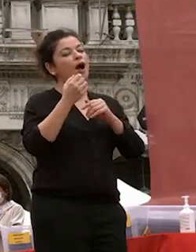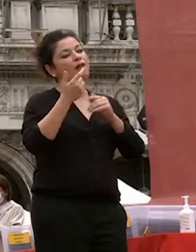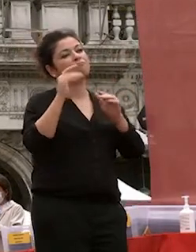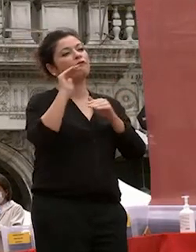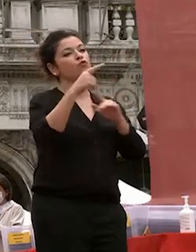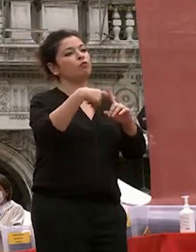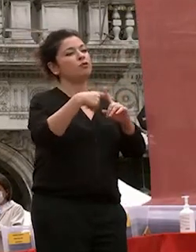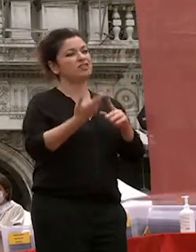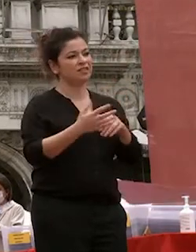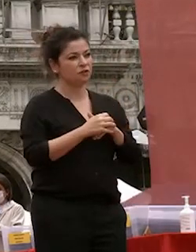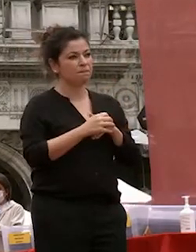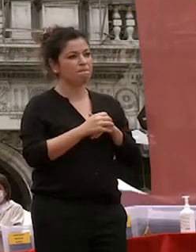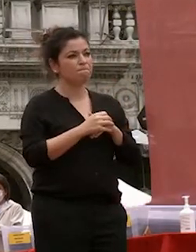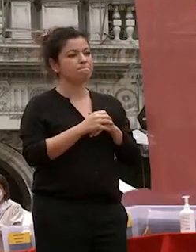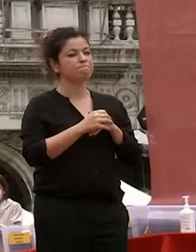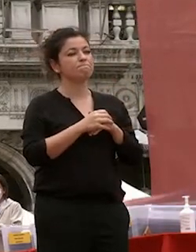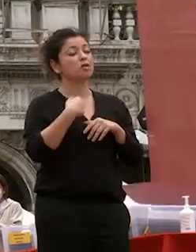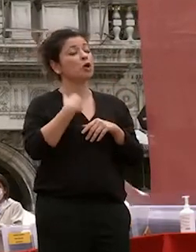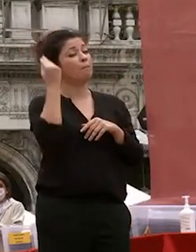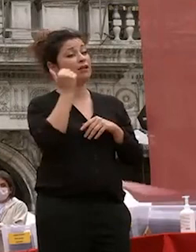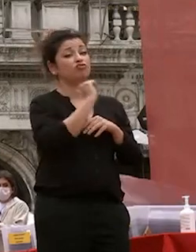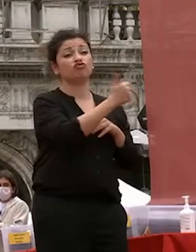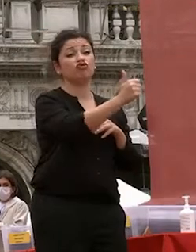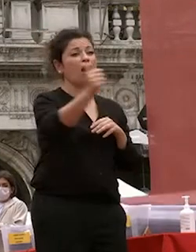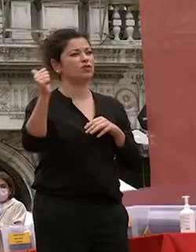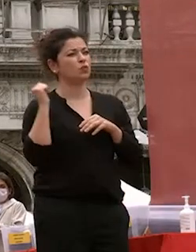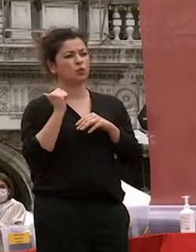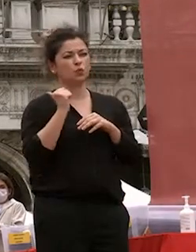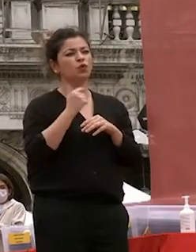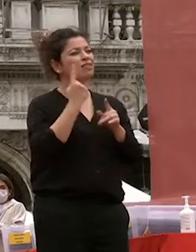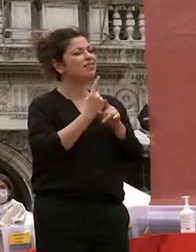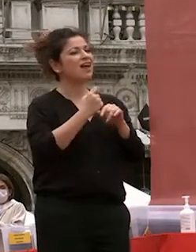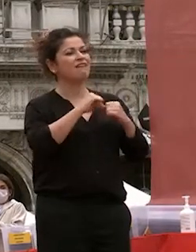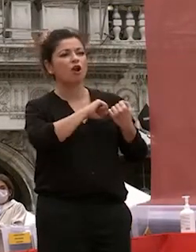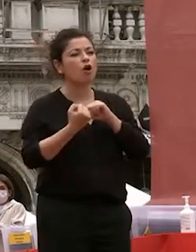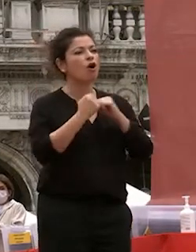penso che ognuno di noi ognuno di voi debba lottare per la rinnovazione